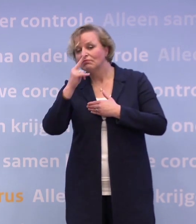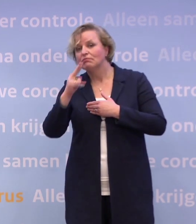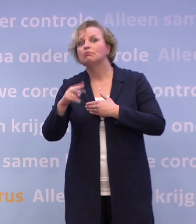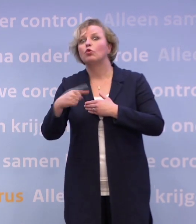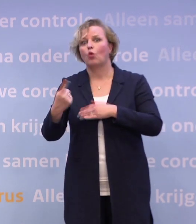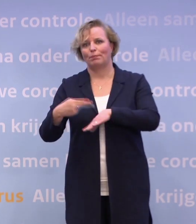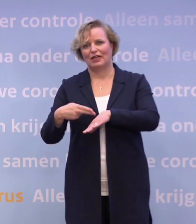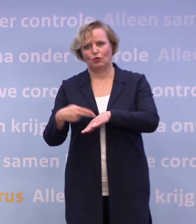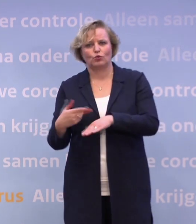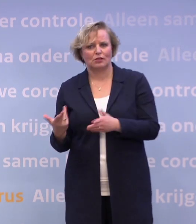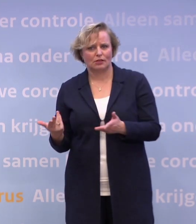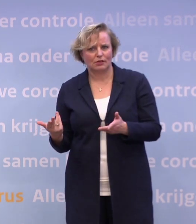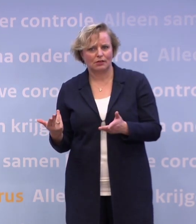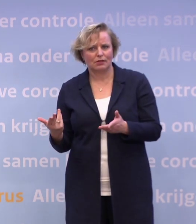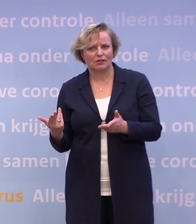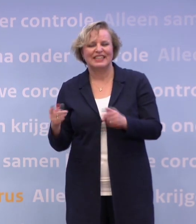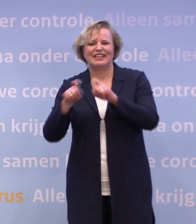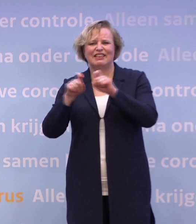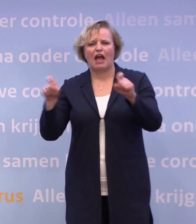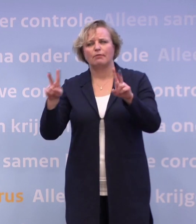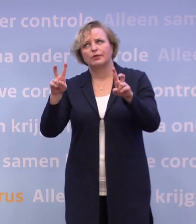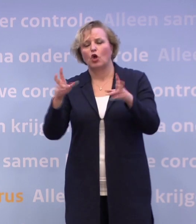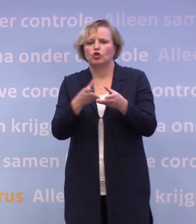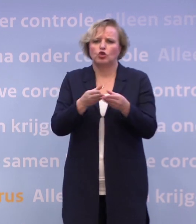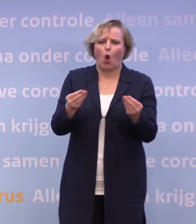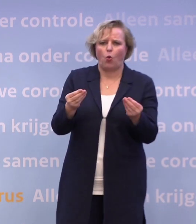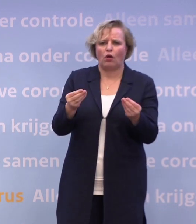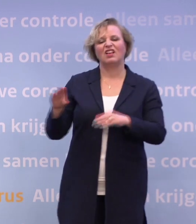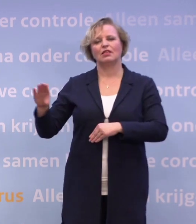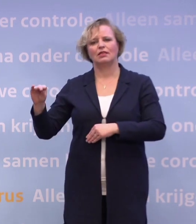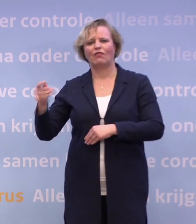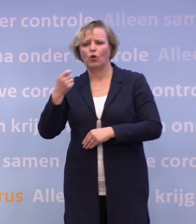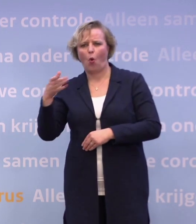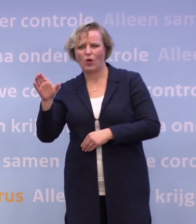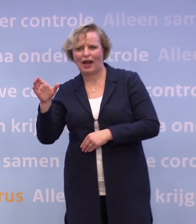Zowel in de, wat in het jargon is gaan heten, de droge en de natte horeca... ...in de restaurants en in de cafés.